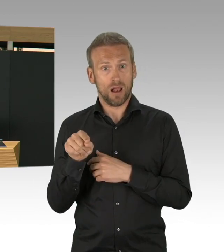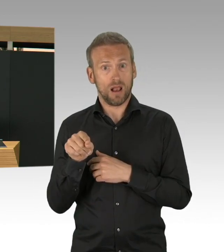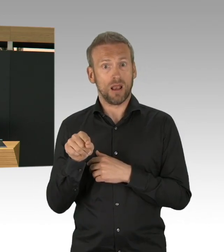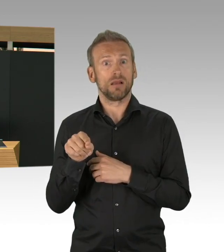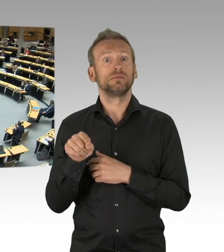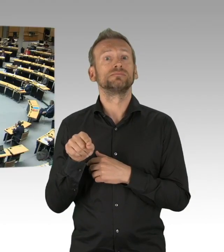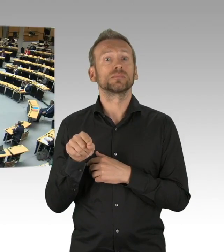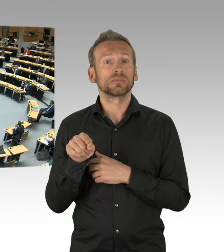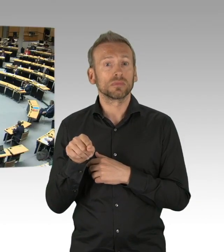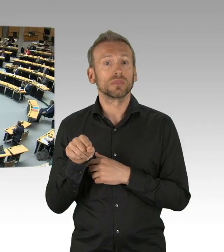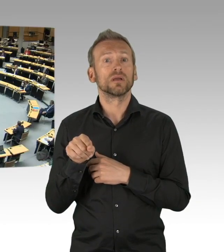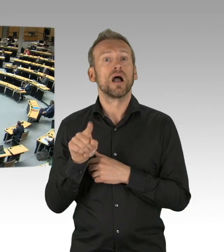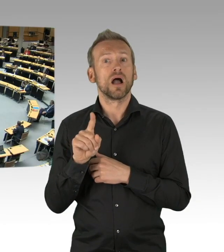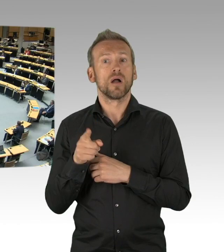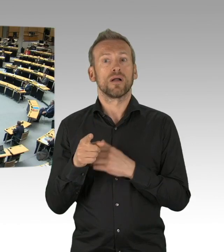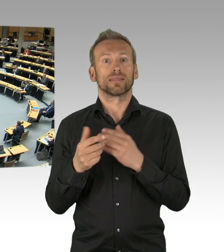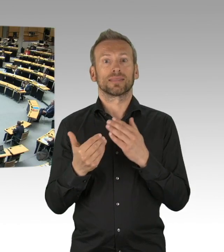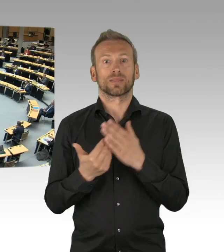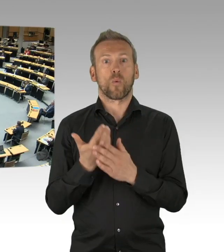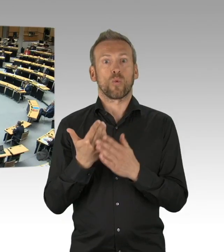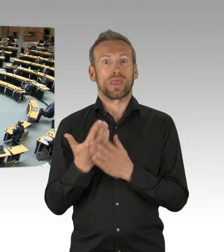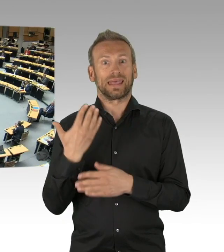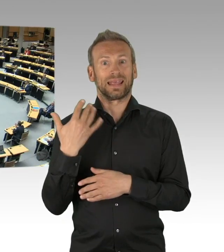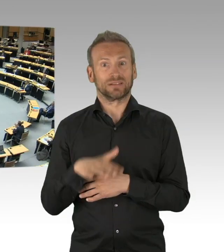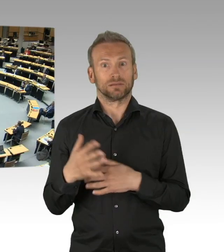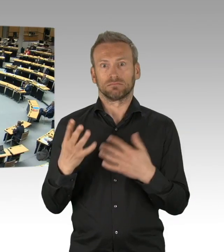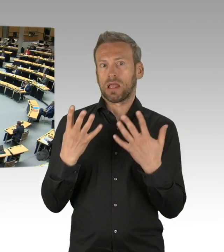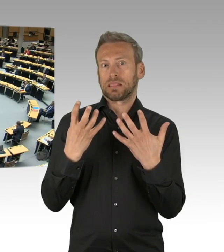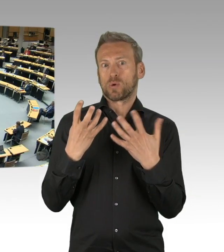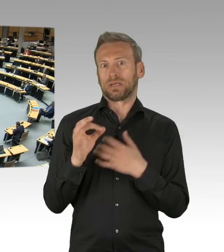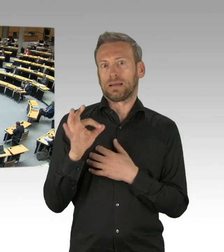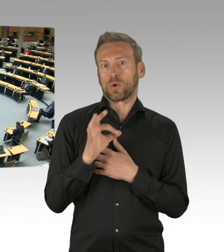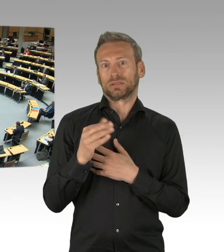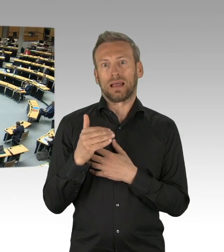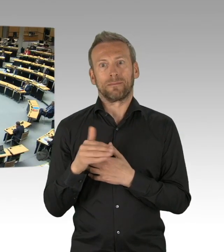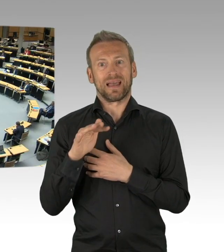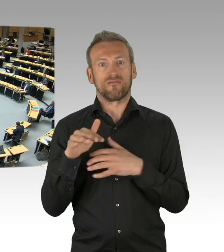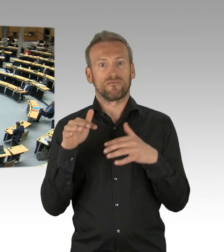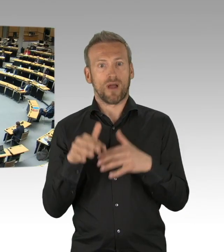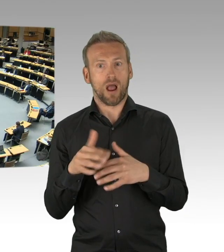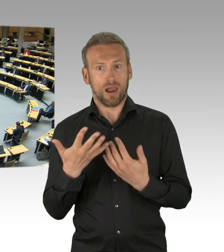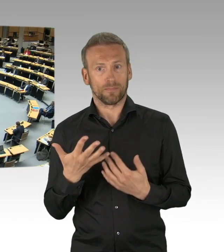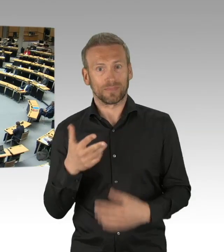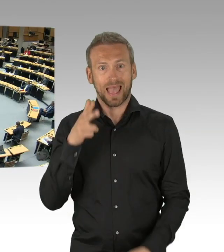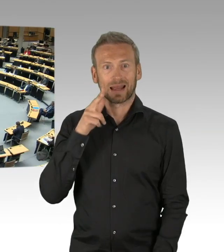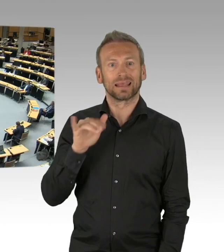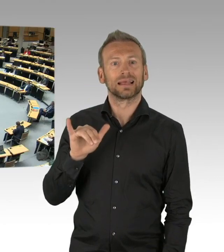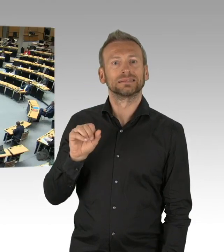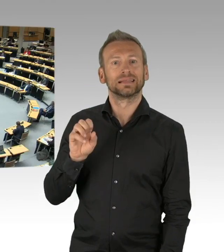(Beifall) Und dieser exponentielle Anstieg, das ist keine Fiktion, wir haben das in allen Ländern gesehen,